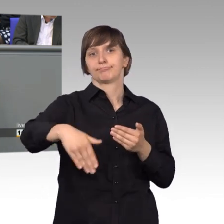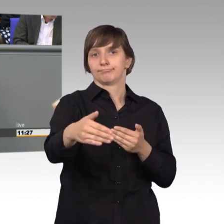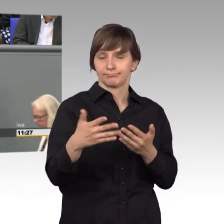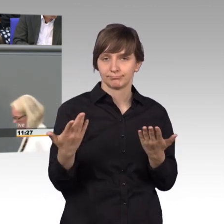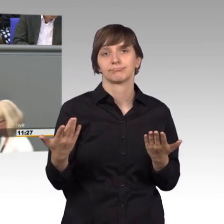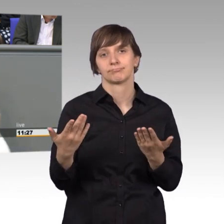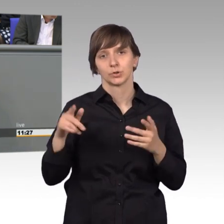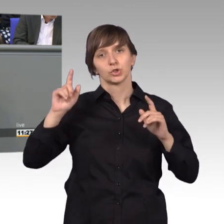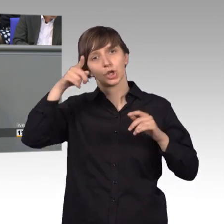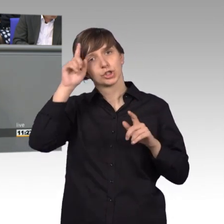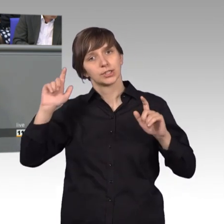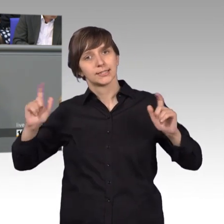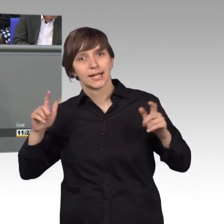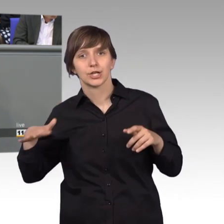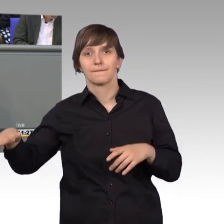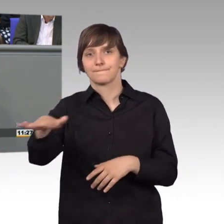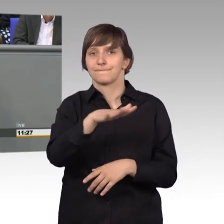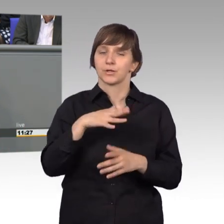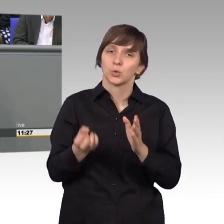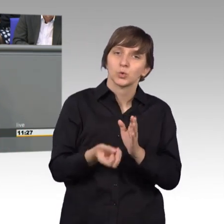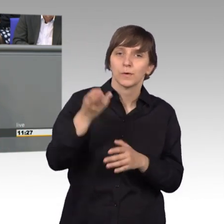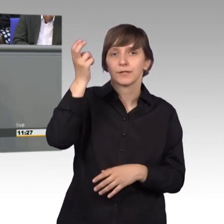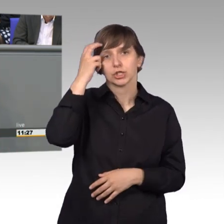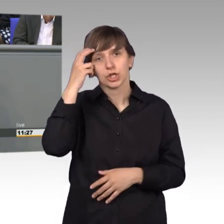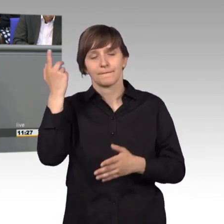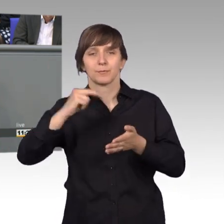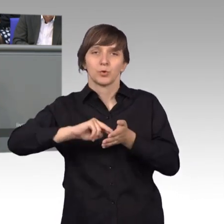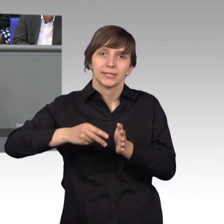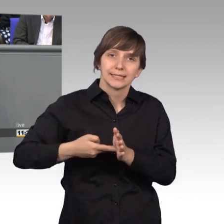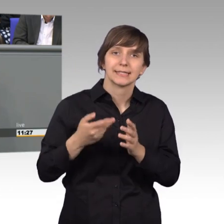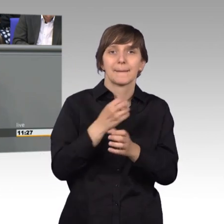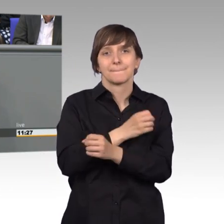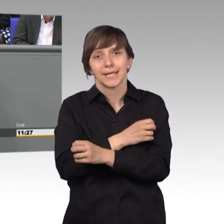der deutschen Gesellschaft, insbesondere Kulturwissenschaft, Politik und Medien genutzt werden.